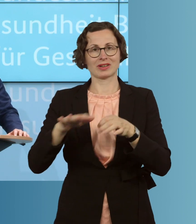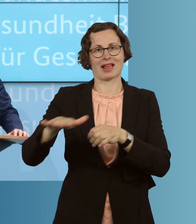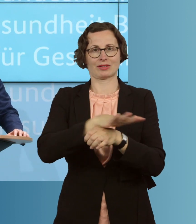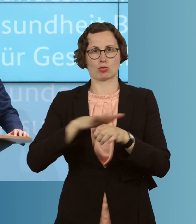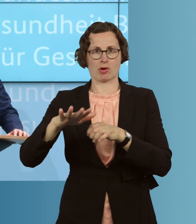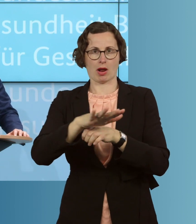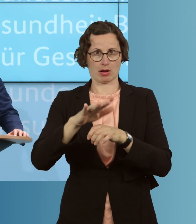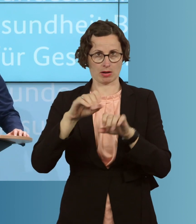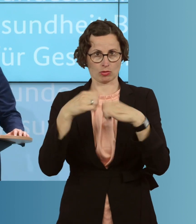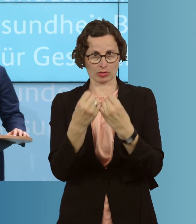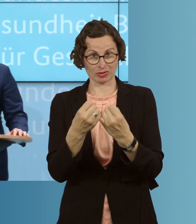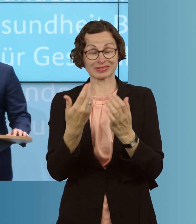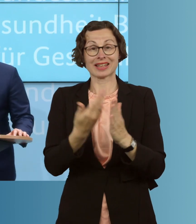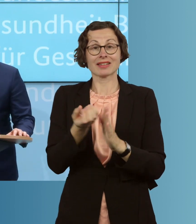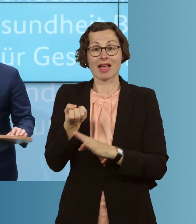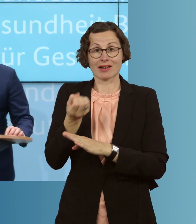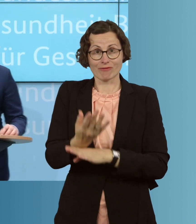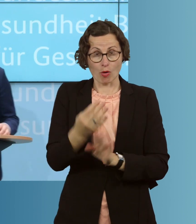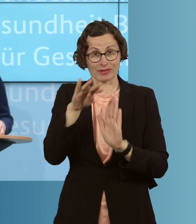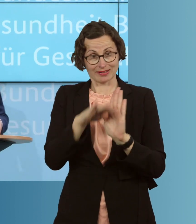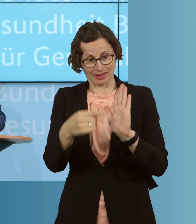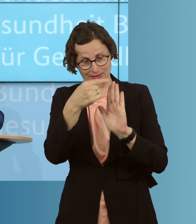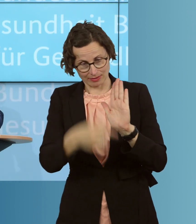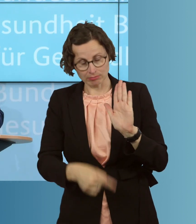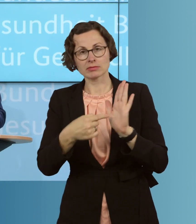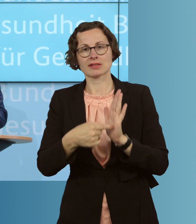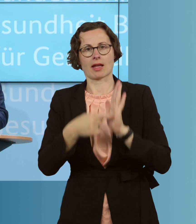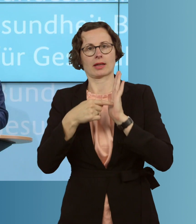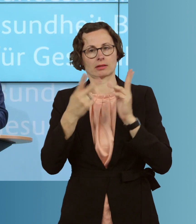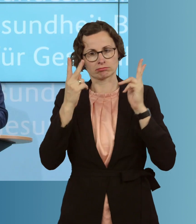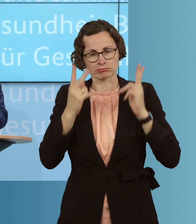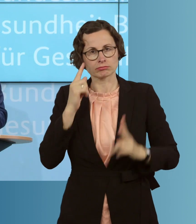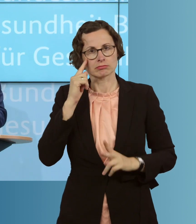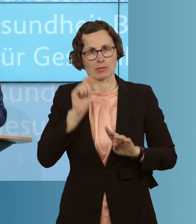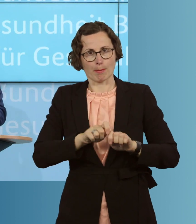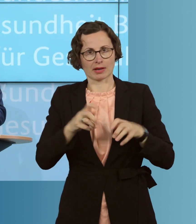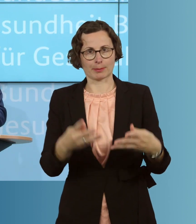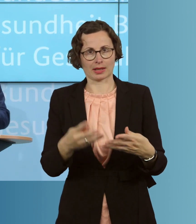Spiegelbild auch der Komplexität dieser Pandemie. Sie ist weder einfach,